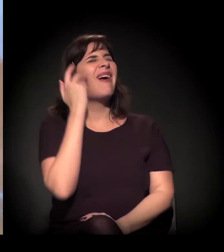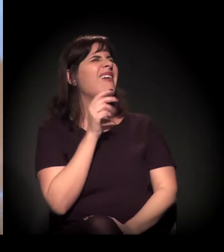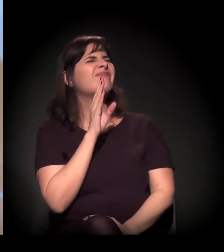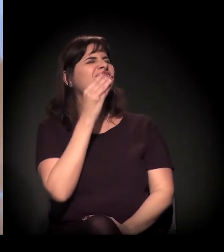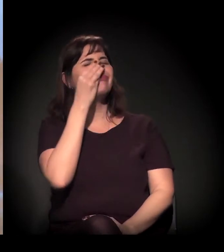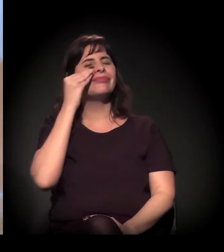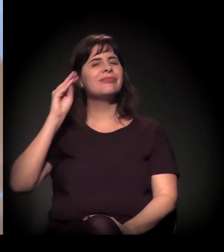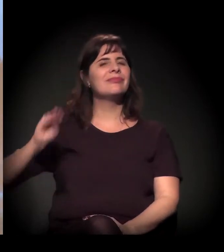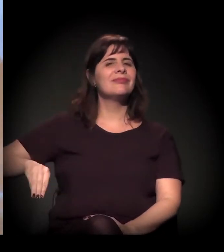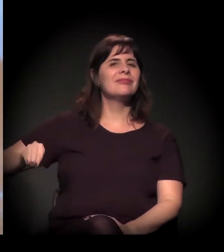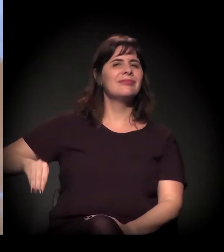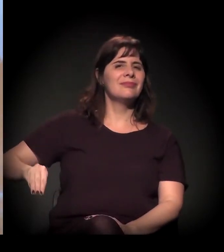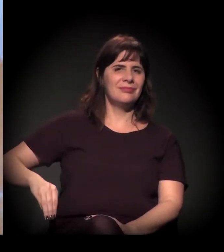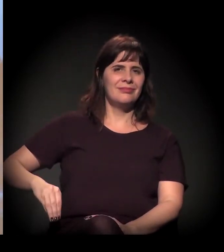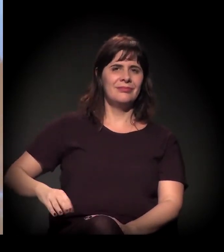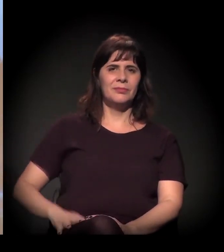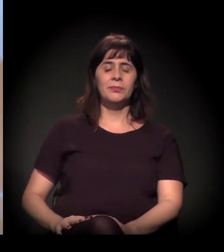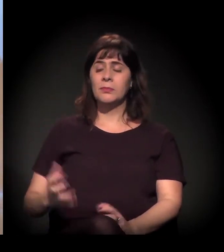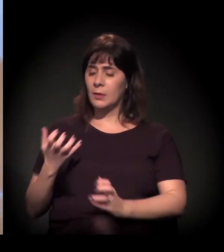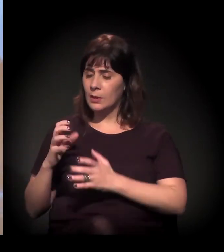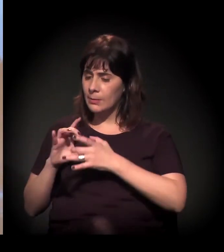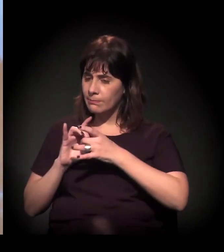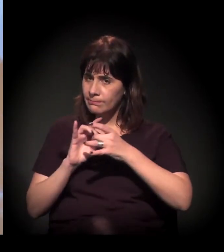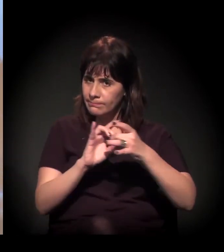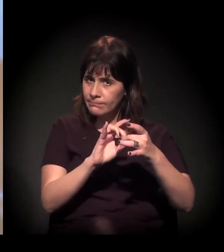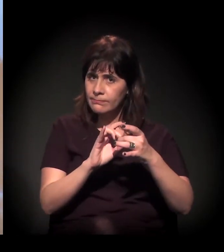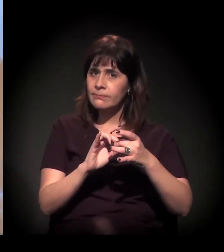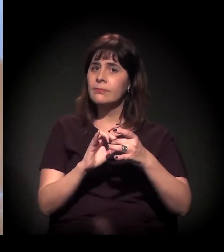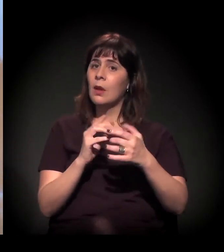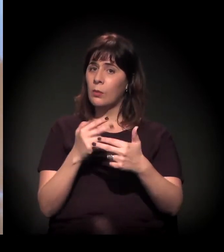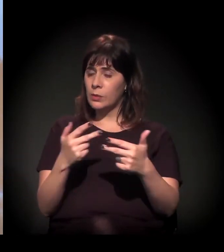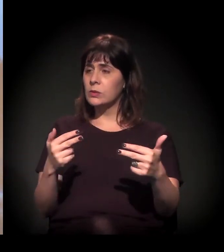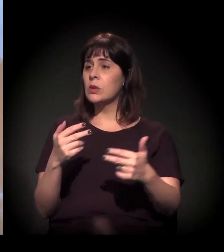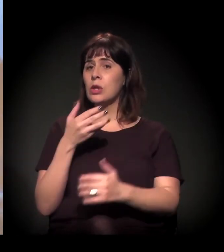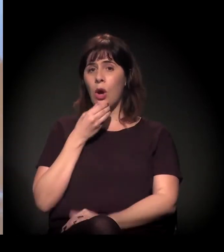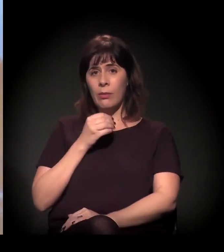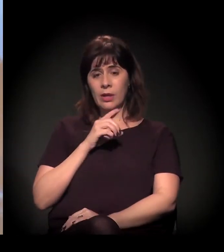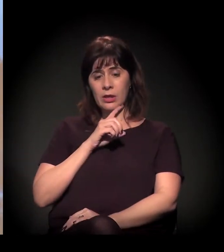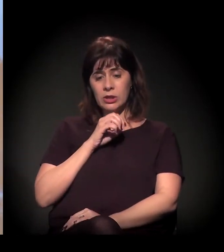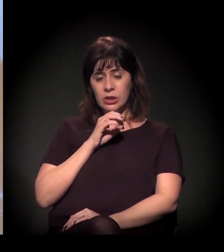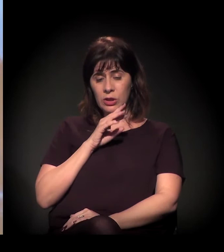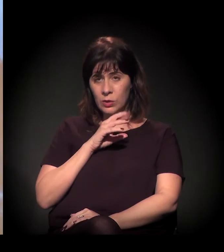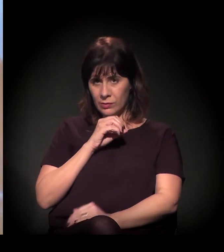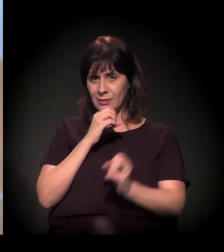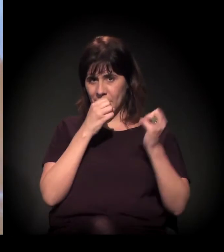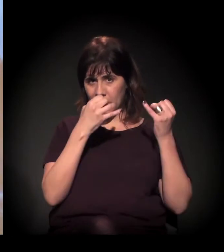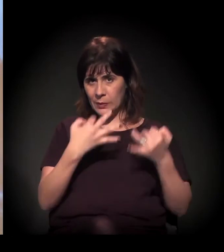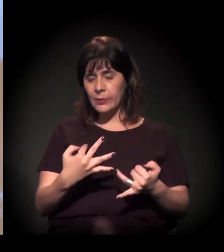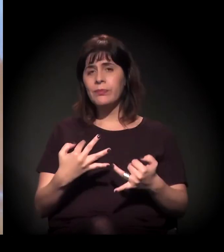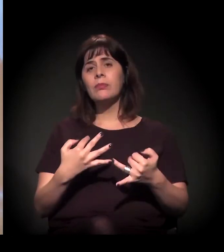Acho que eu queira fazer alguns links com algumas coisas que o Dito coloca. Quando eu falo de pautar é isto: